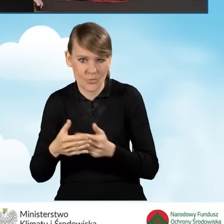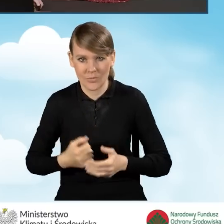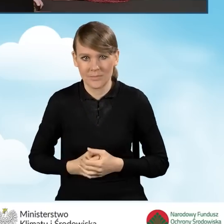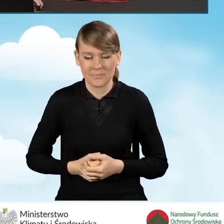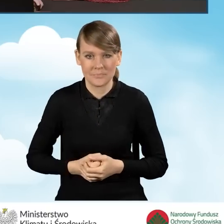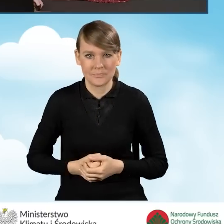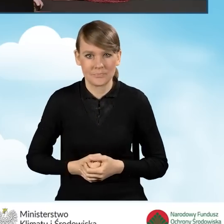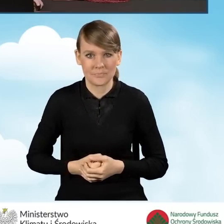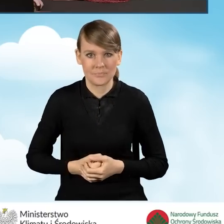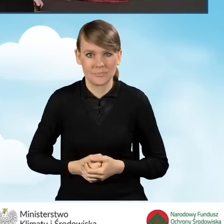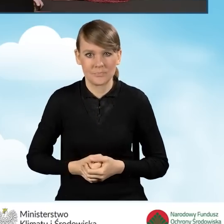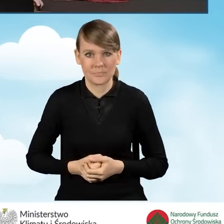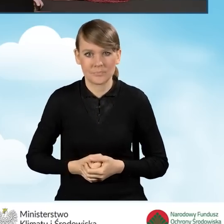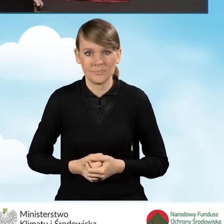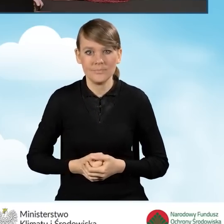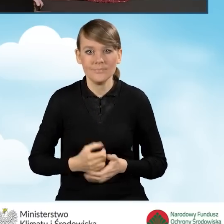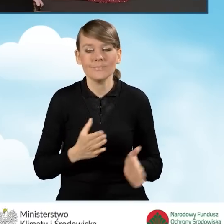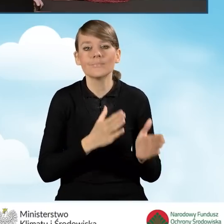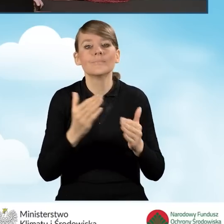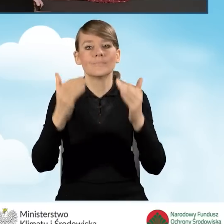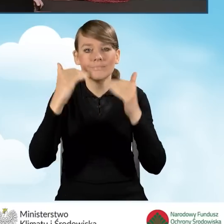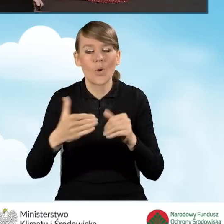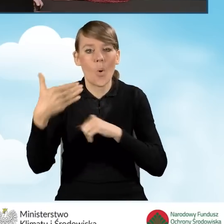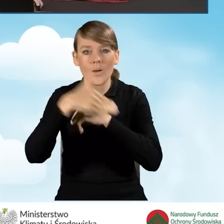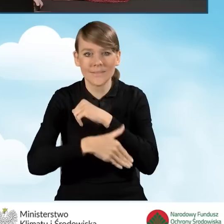No i oczywiście jako ostatnie pole wyświetla nam się tutaj